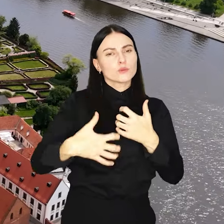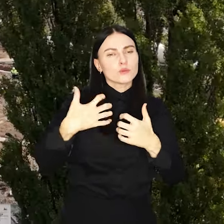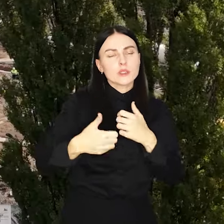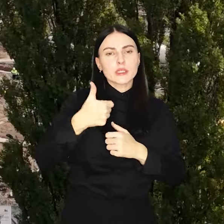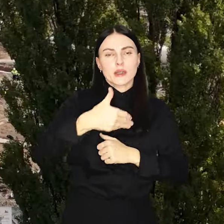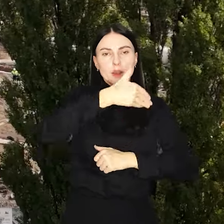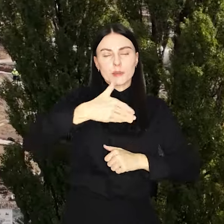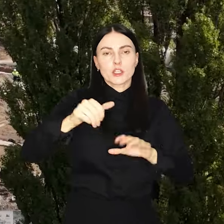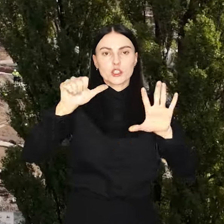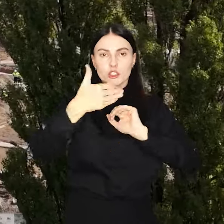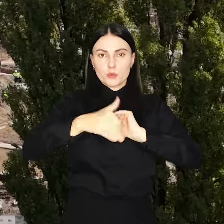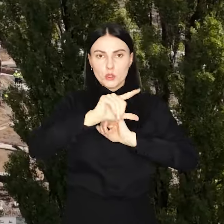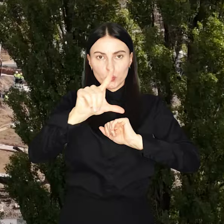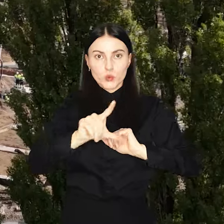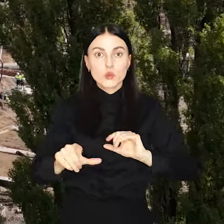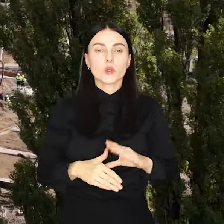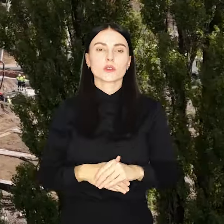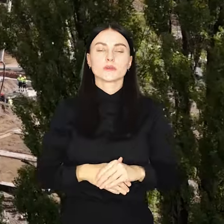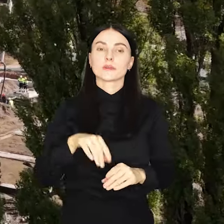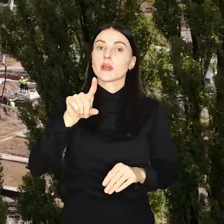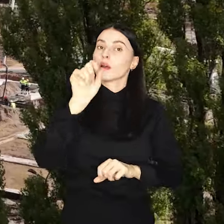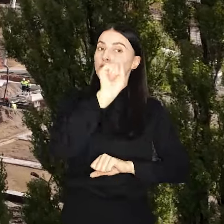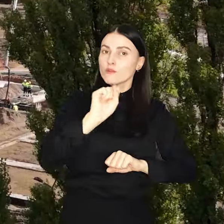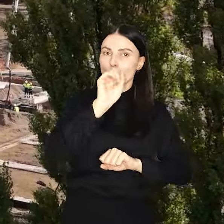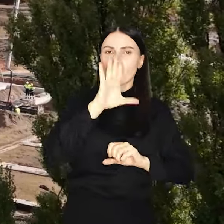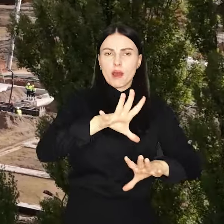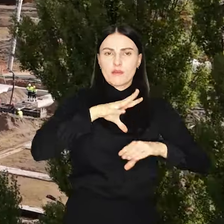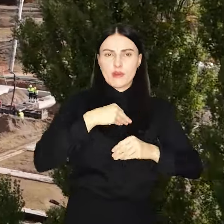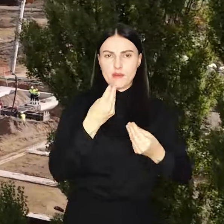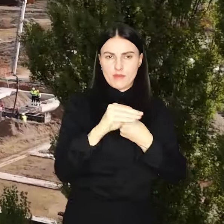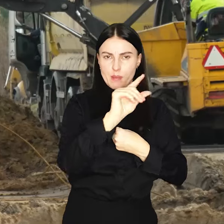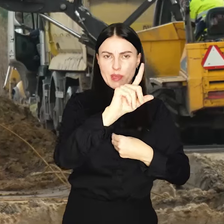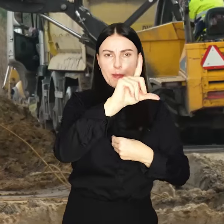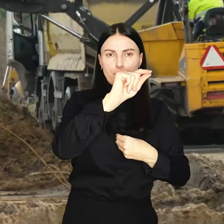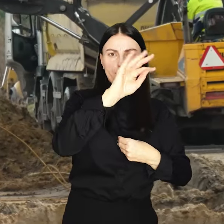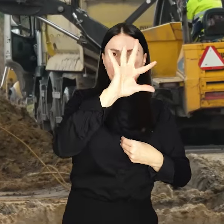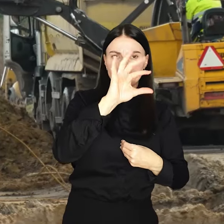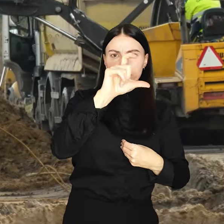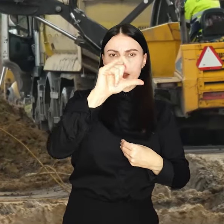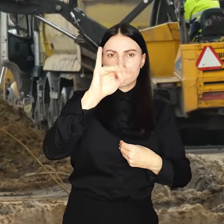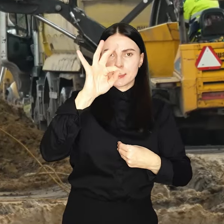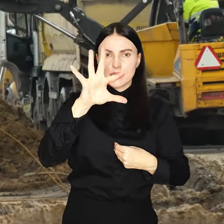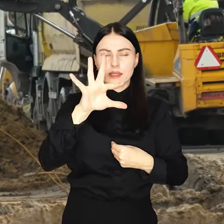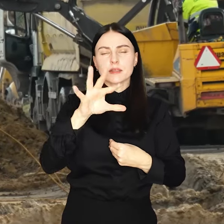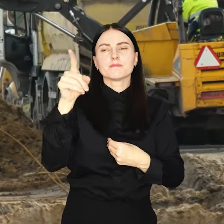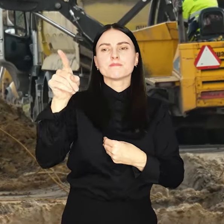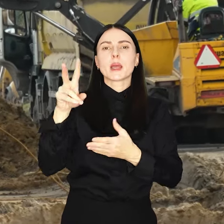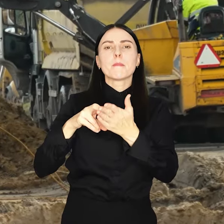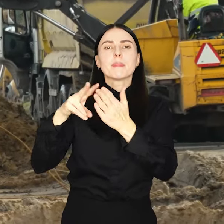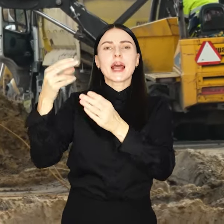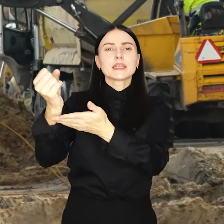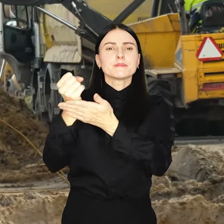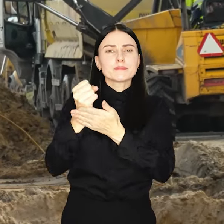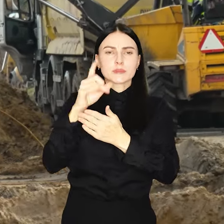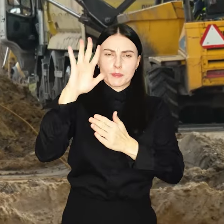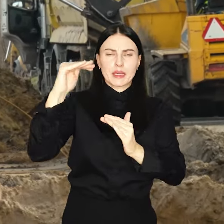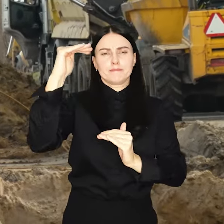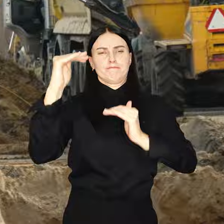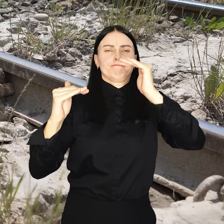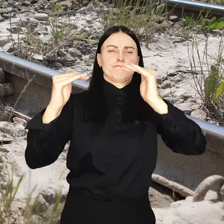mld złotych. Ale Wrocław otrzyma więcej pieniędzy z PIT i CIT więc brak subwencji zostanie przez nie zrównoważone.